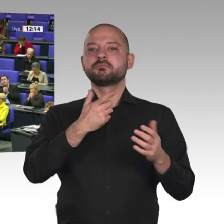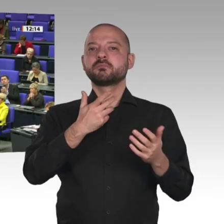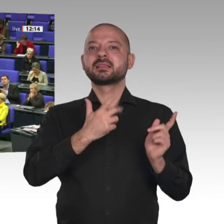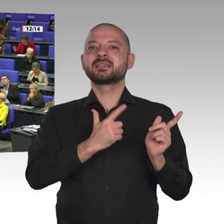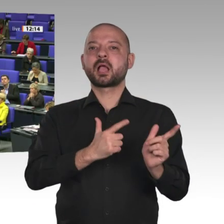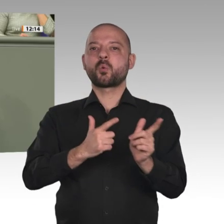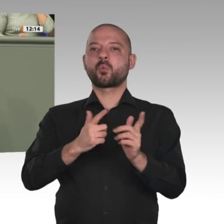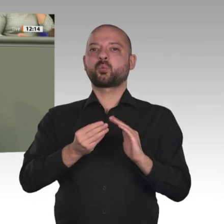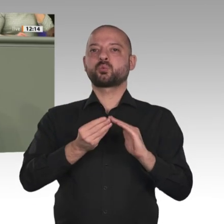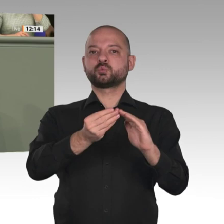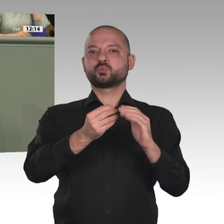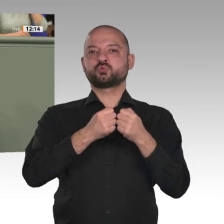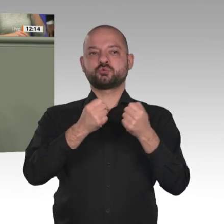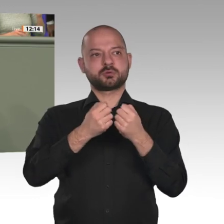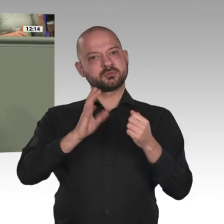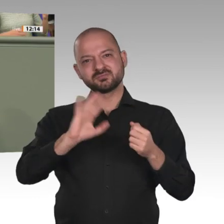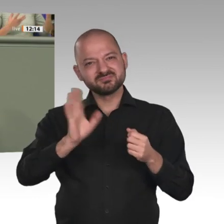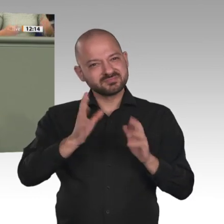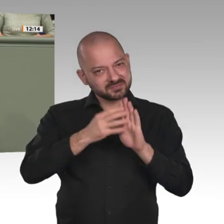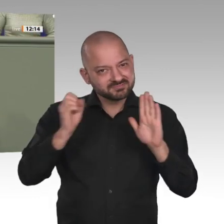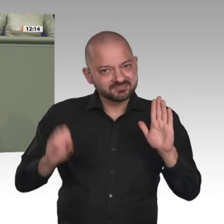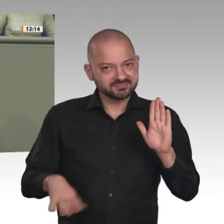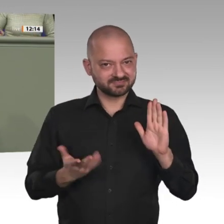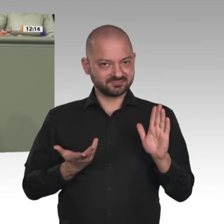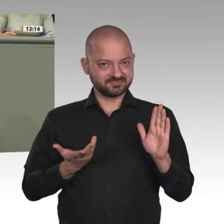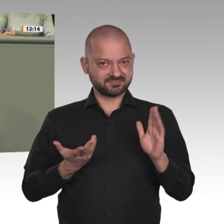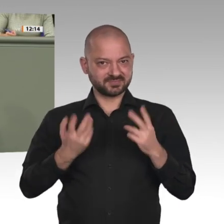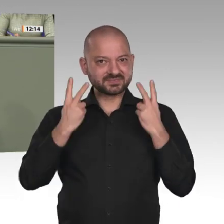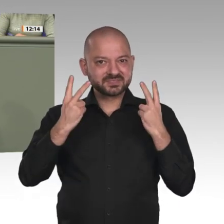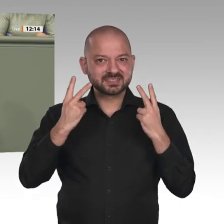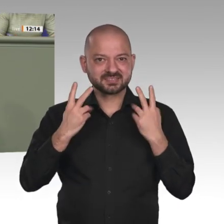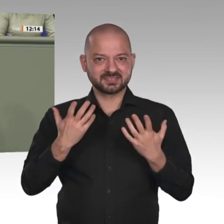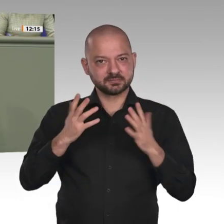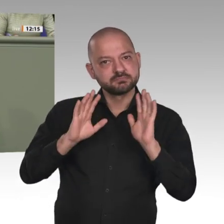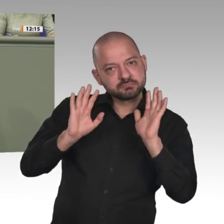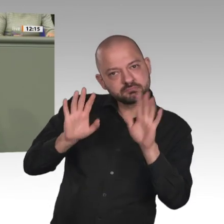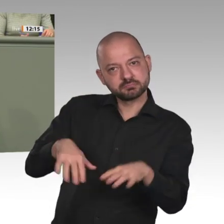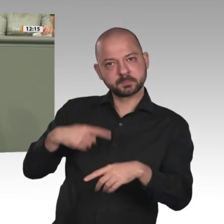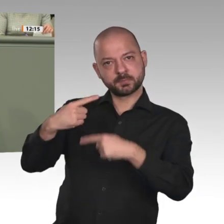Einige Kolleginnen und Kollegen waren dabei, als Ende Oktober letzten Jahres eine Delegation